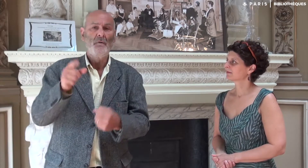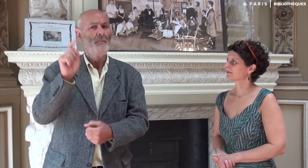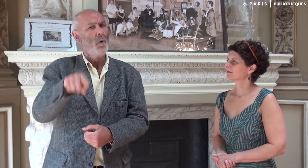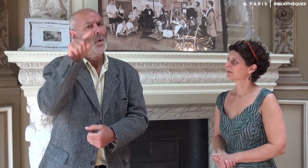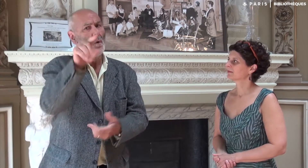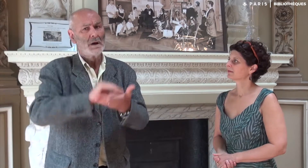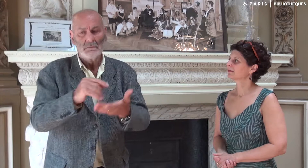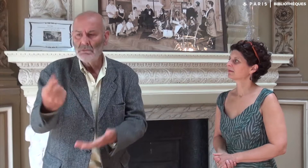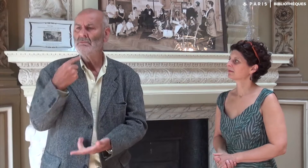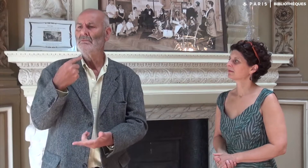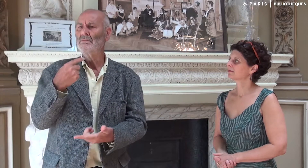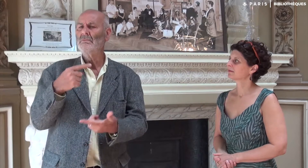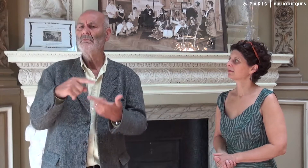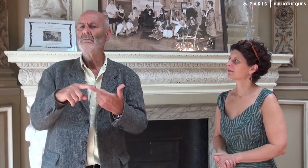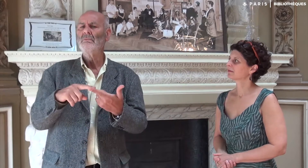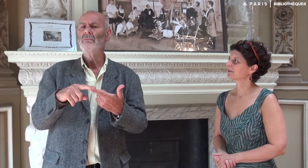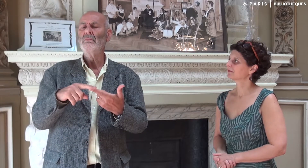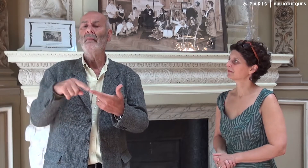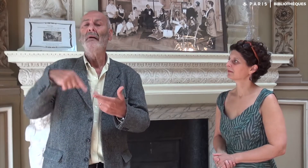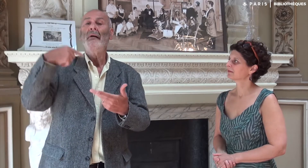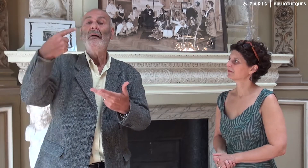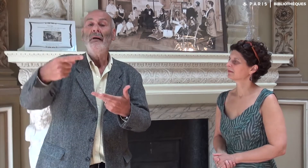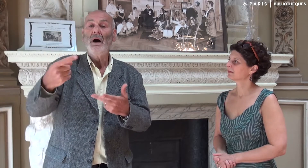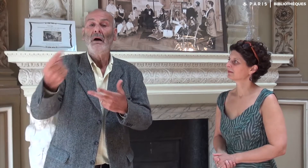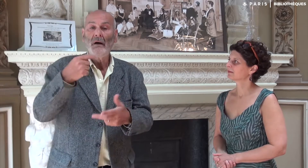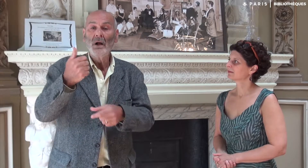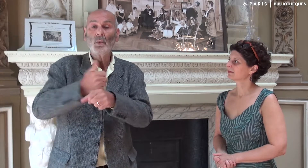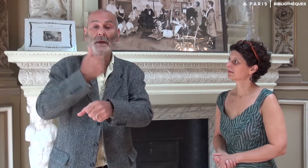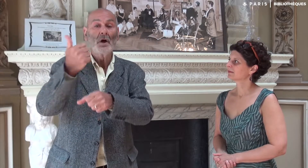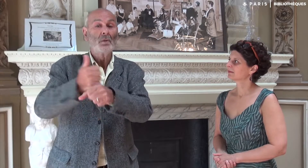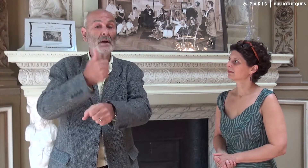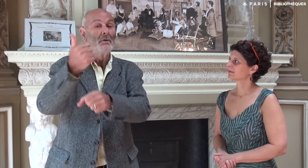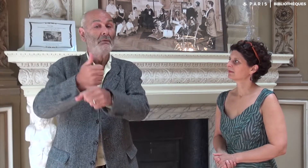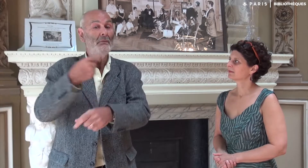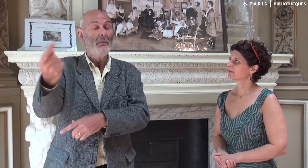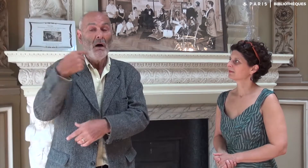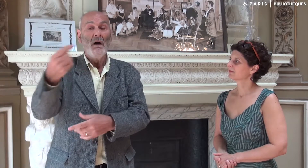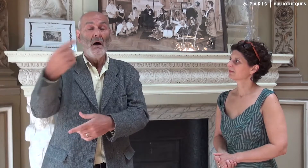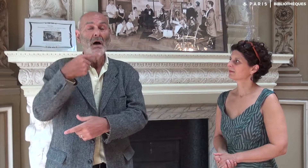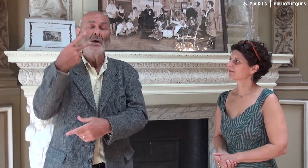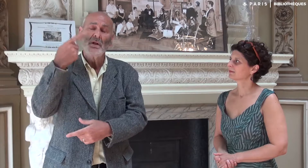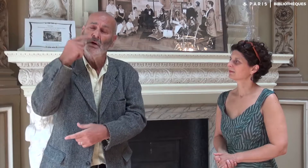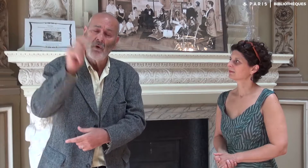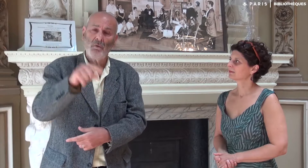A nouveau, une élève entendante m’a conseillé d’écrire un livre. Et chaque année c’était la même histoire !